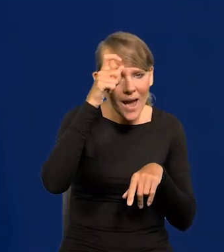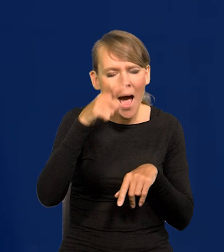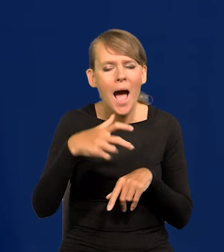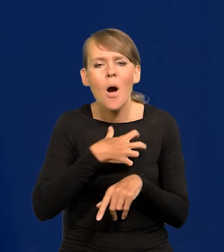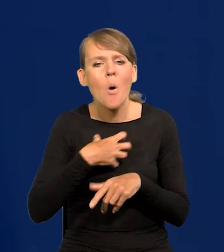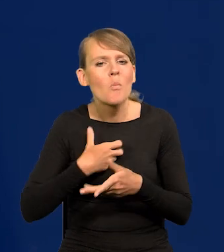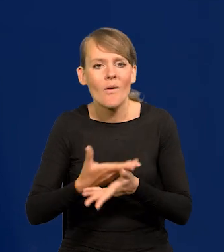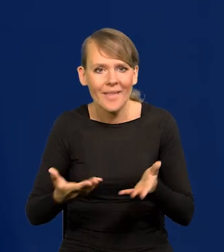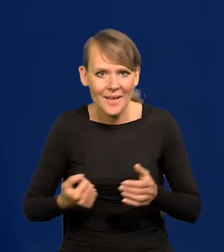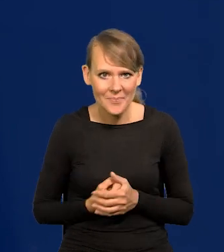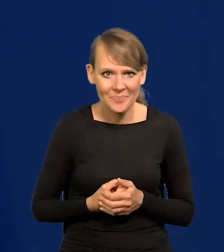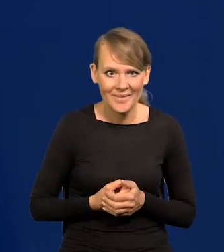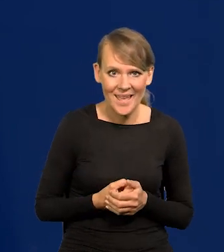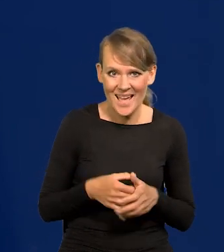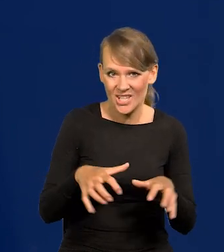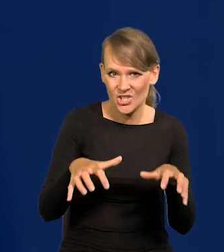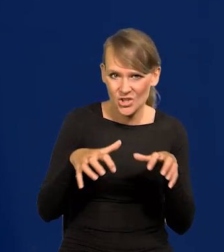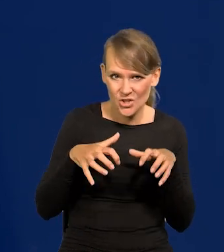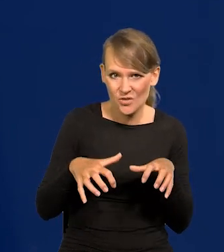Chciwość. Ale to nie jest pejoratywne określenie.